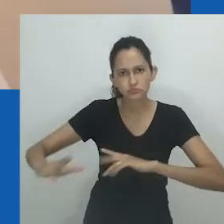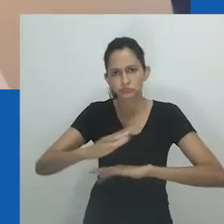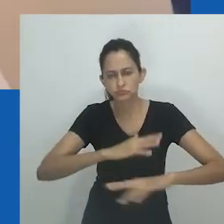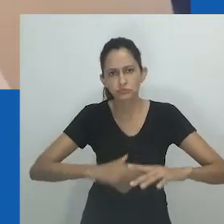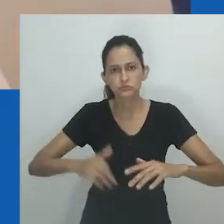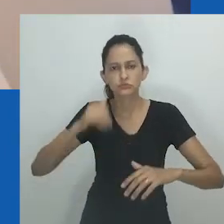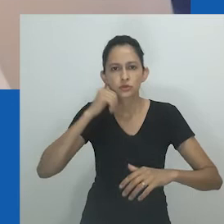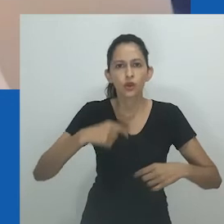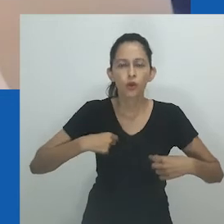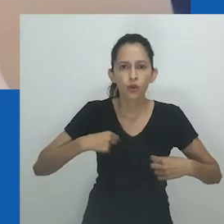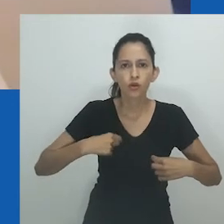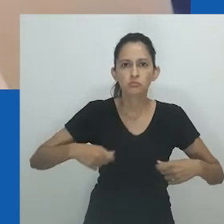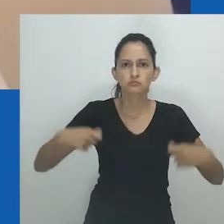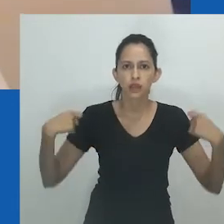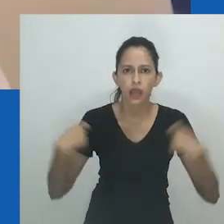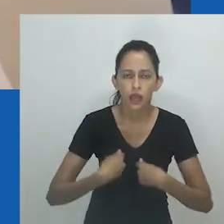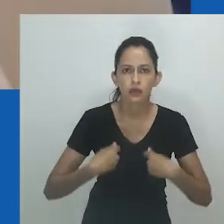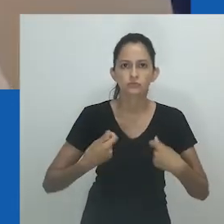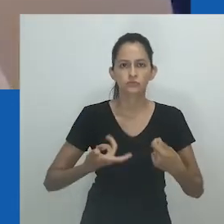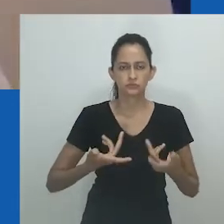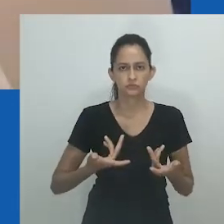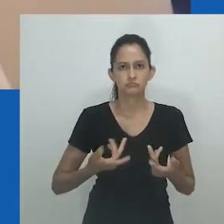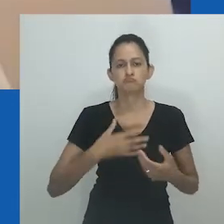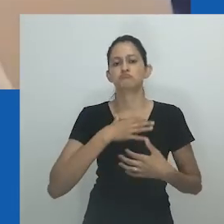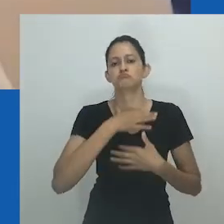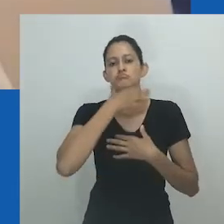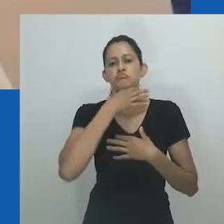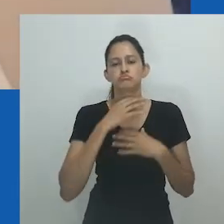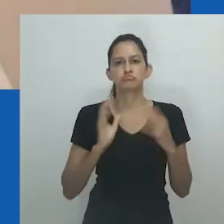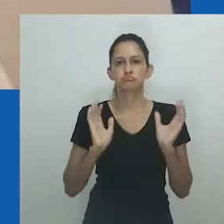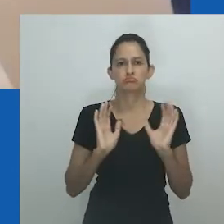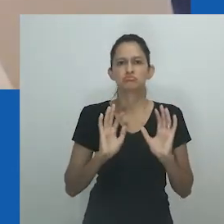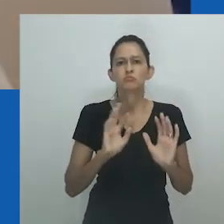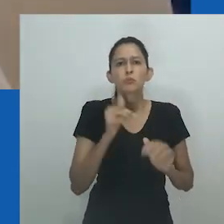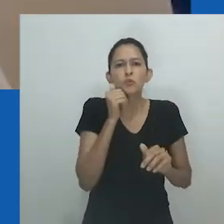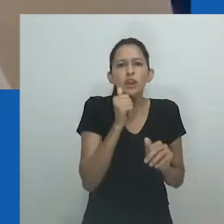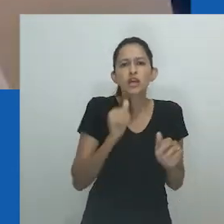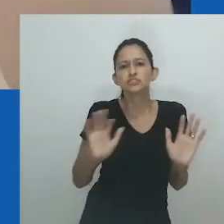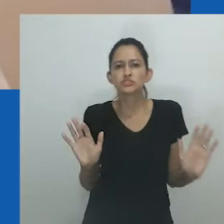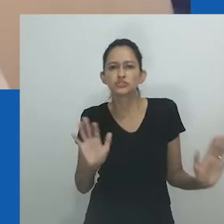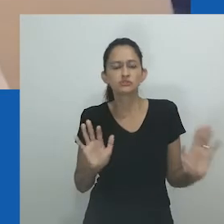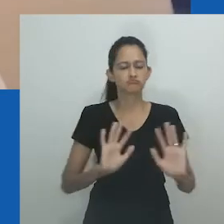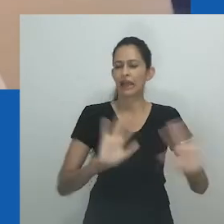Esta era uma mulher que tinha marido. As pessoas diziam isso de maneira agradável - elas eram unongayindoda.